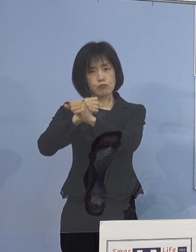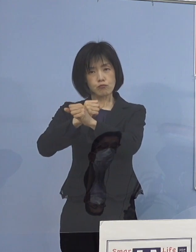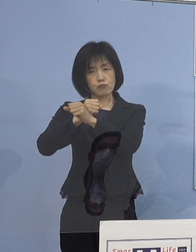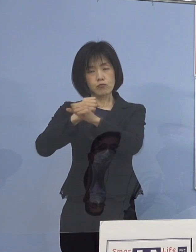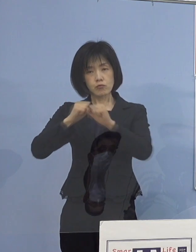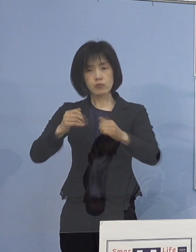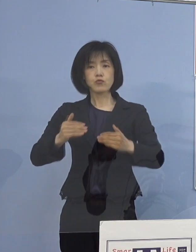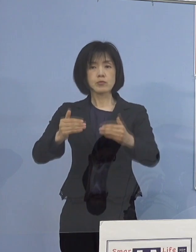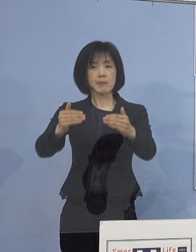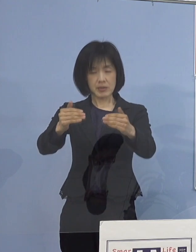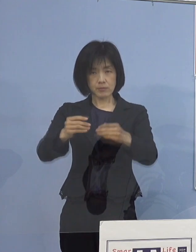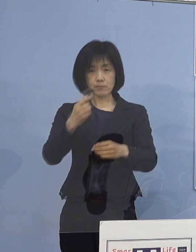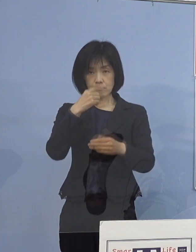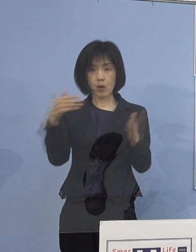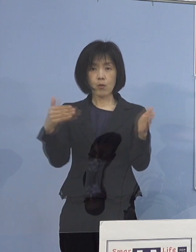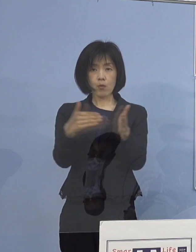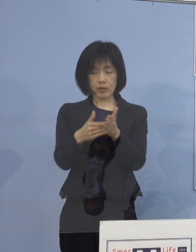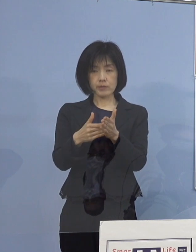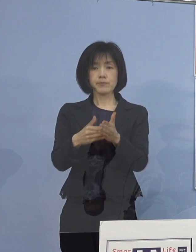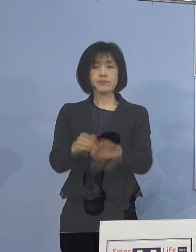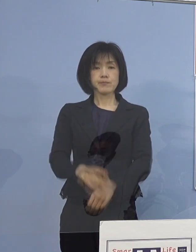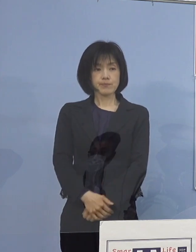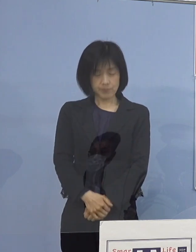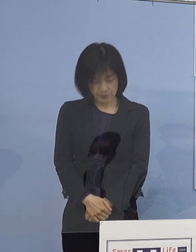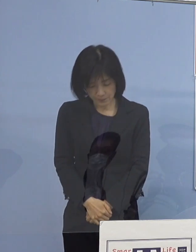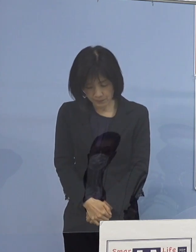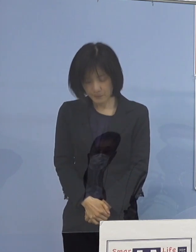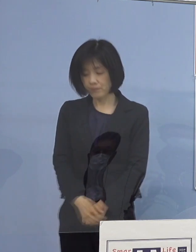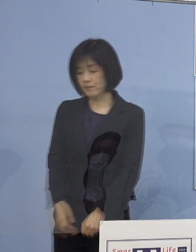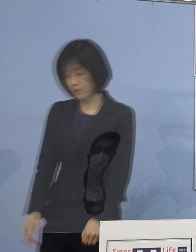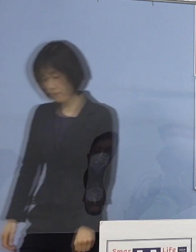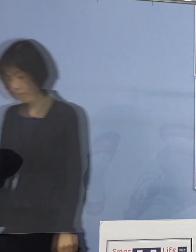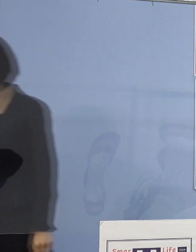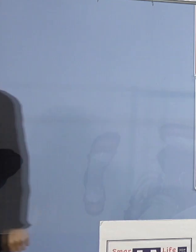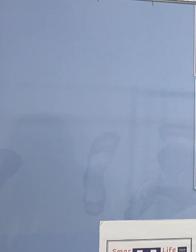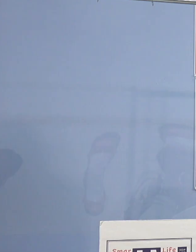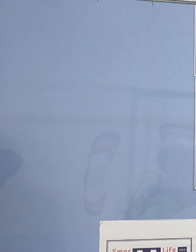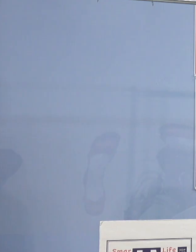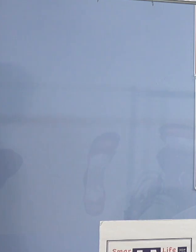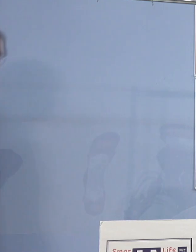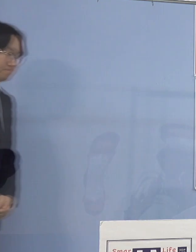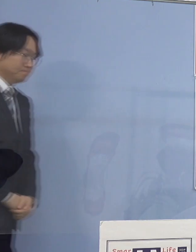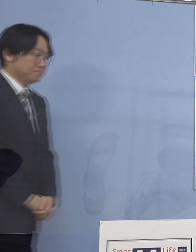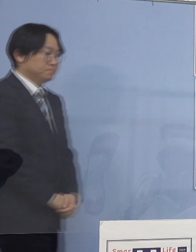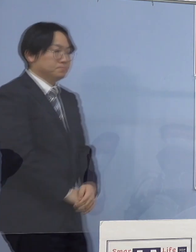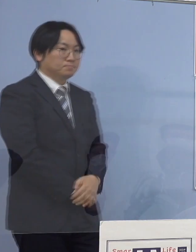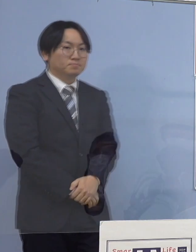私の方からは以上です よろしくお願いいたします